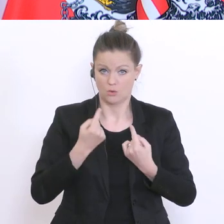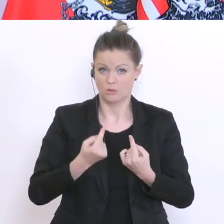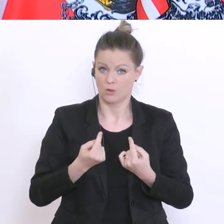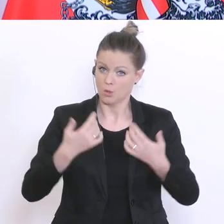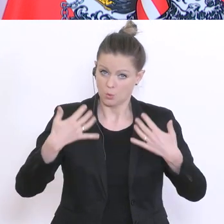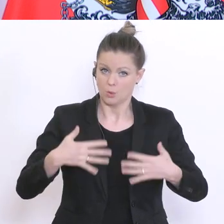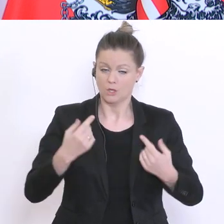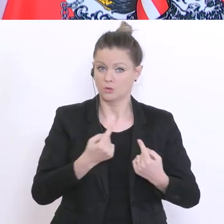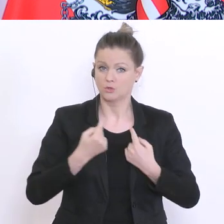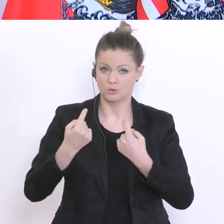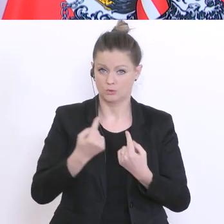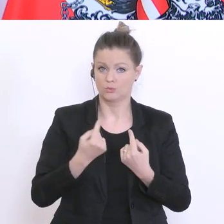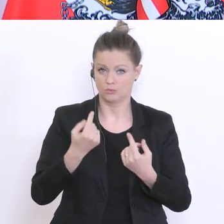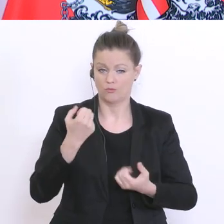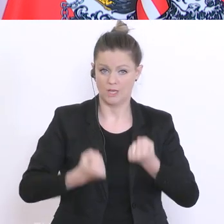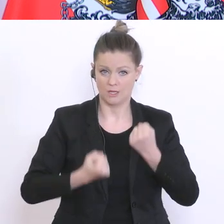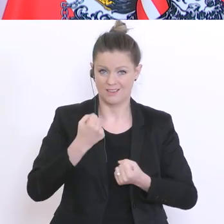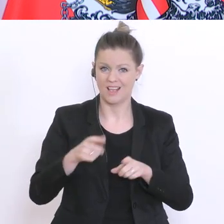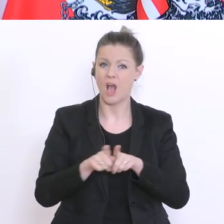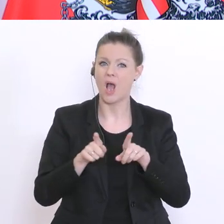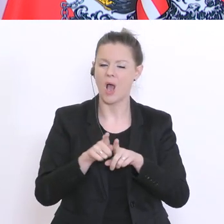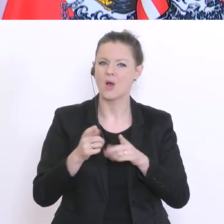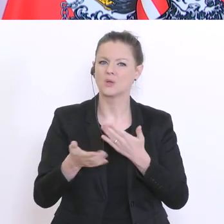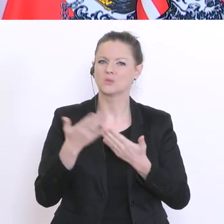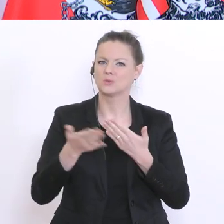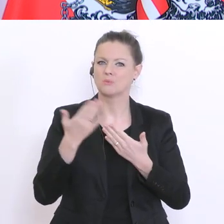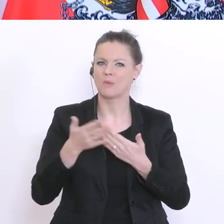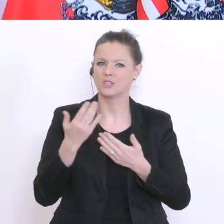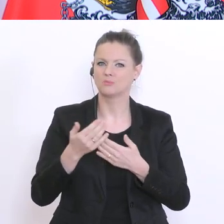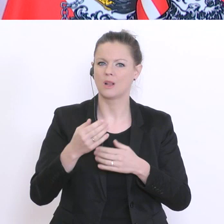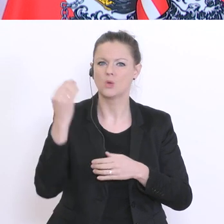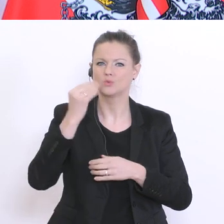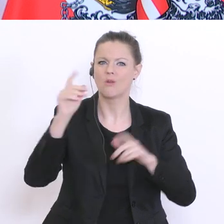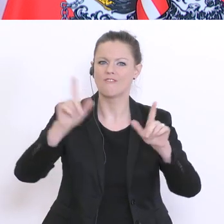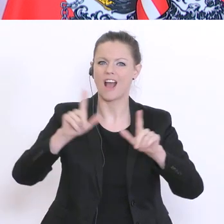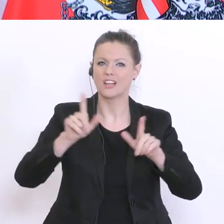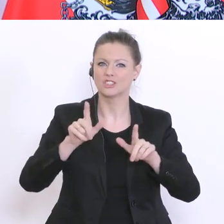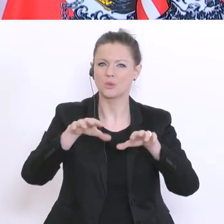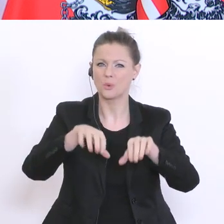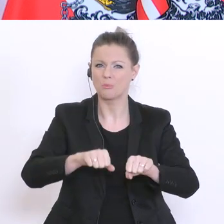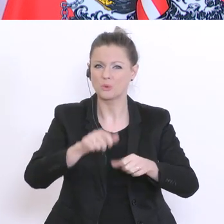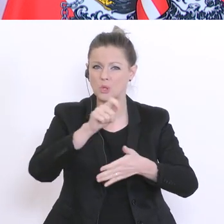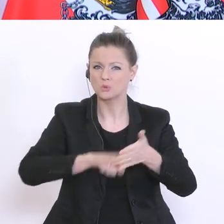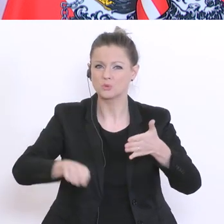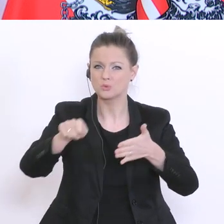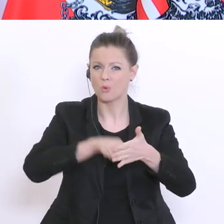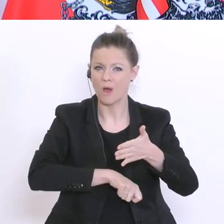auch Stornokosten für Schulveranstaltungen eine Belastung. Es gibt viele abgesagte Schulreisen